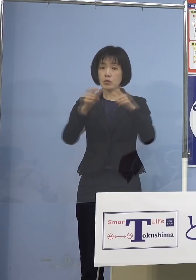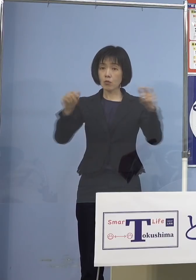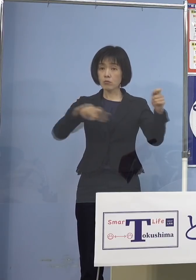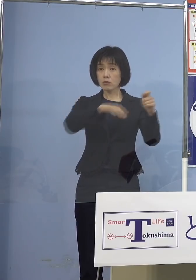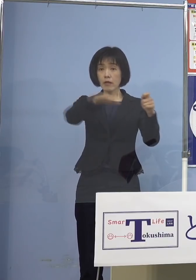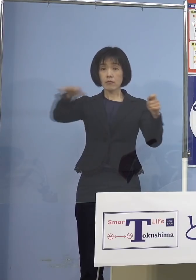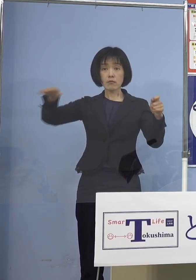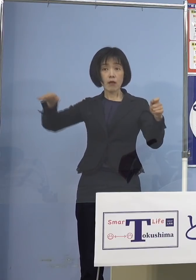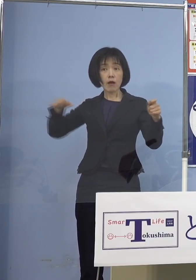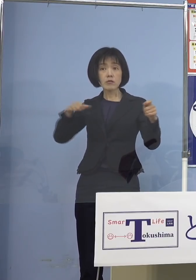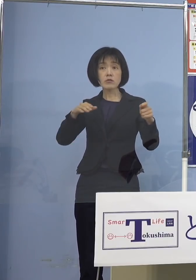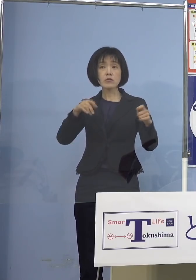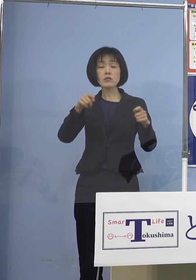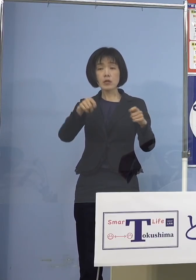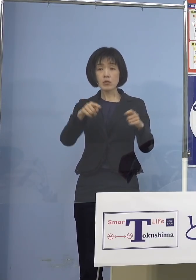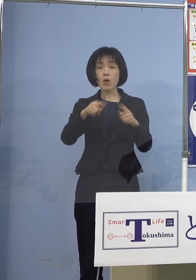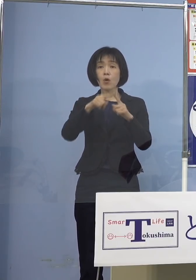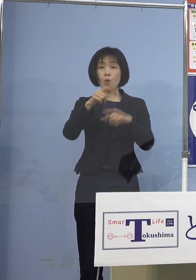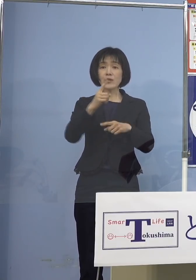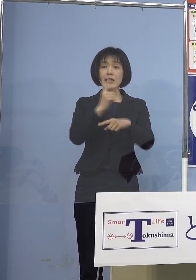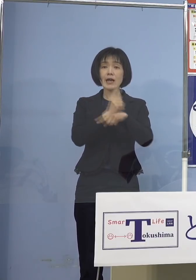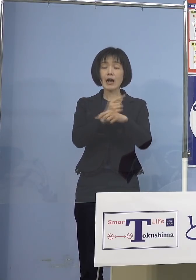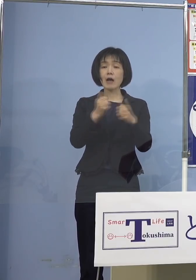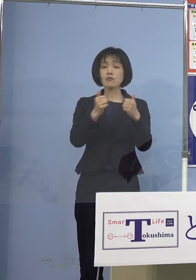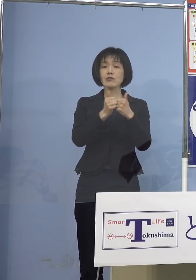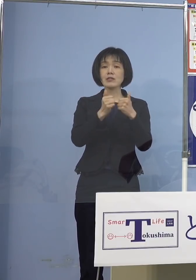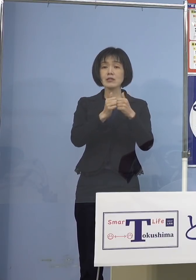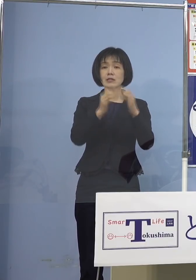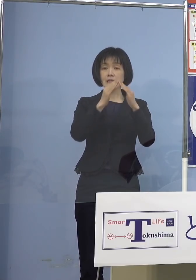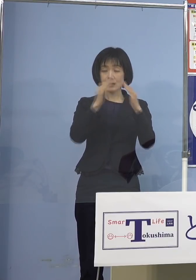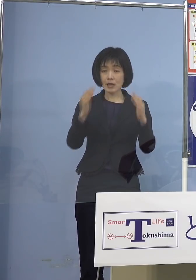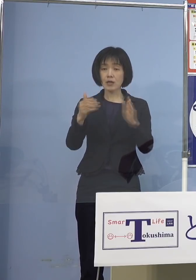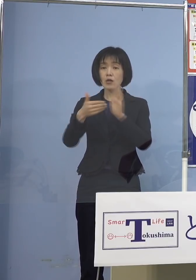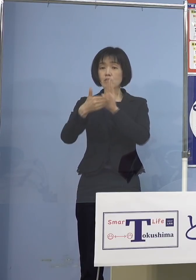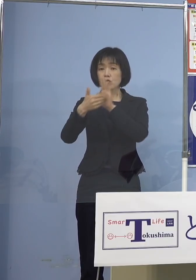厚生科学審議会 予防接種ワクチン分科会の方からも